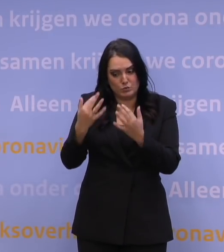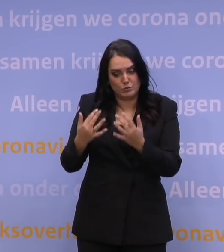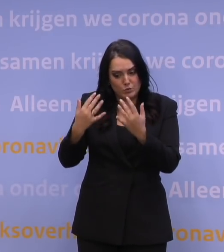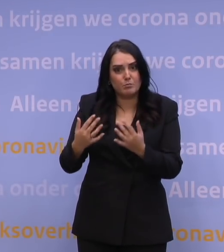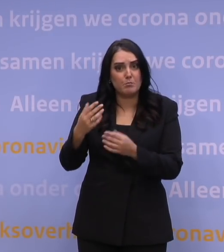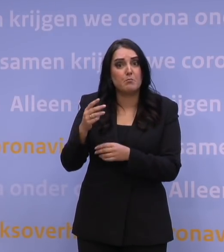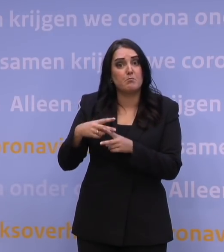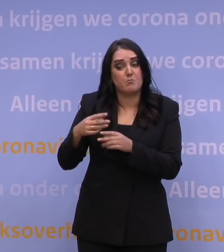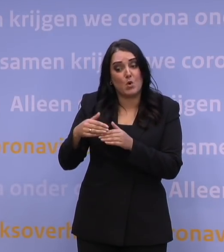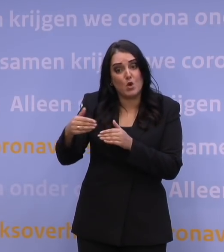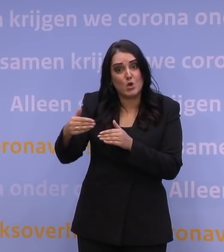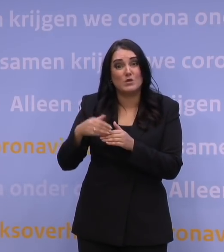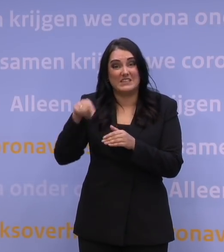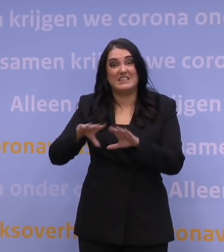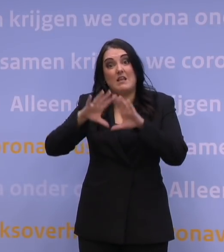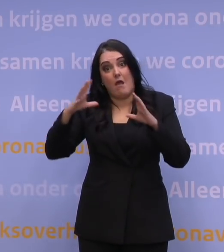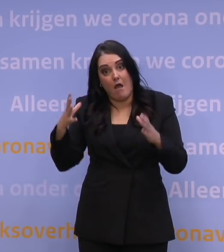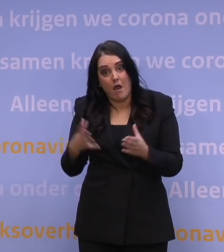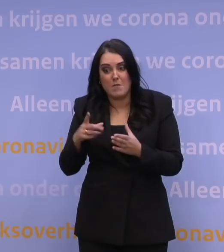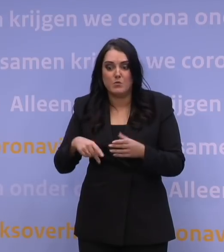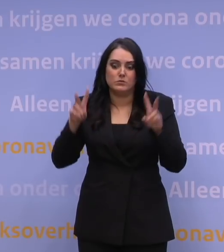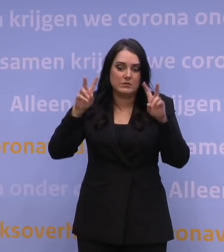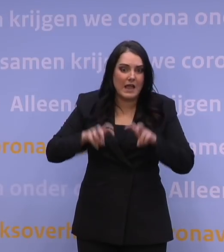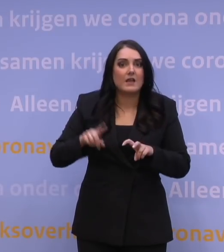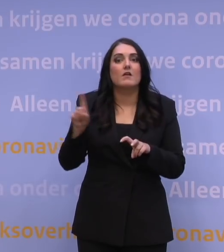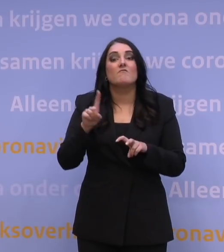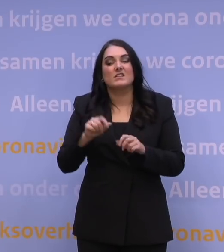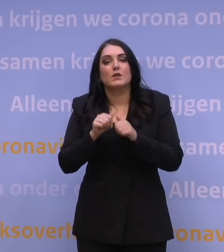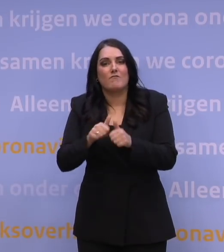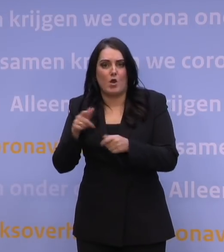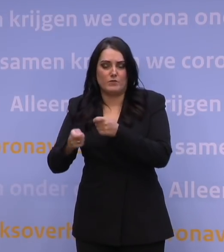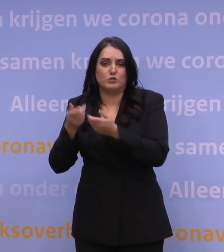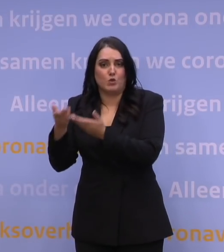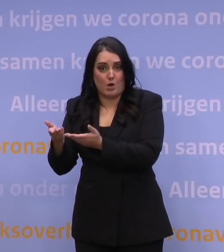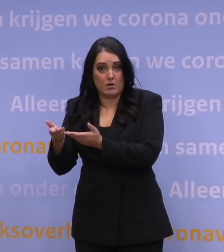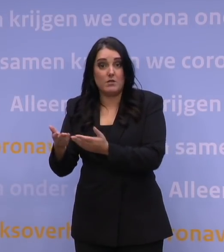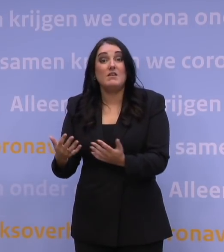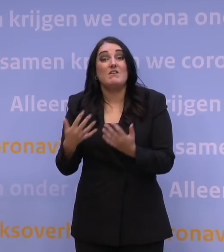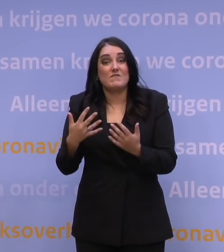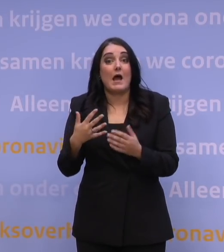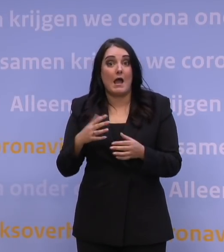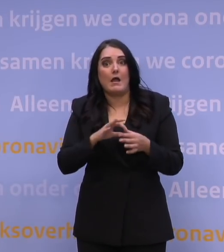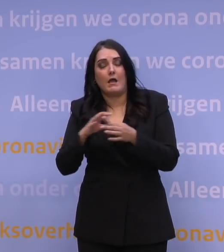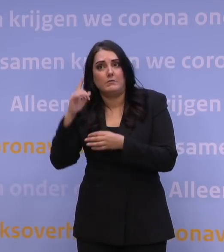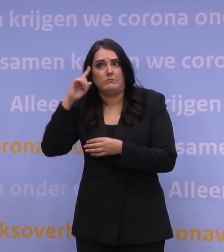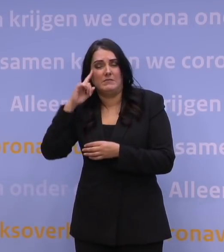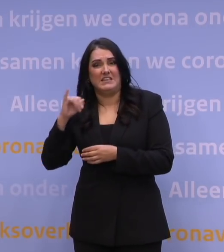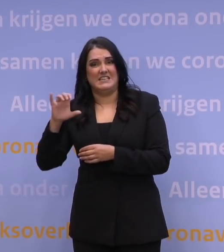moeten we vertalen naar: wat betekent dat dan voor de druk op de zorg? En dan wordt vaak gedacht aan de ic's, dat is ook begrijpelijk,